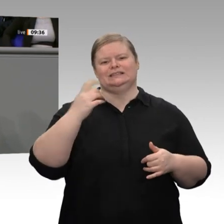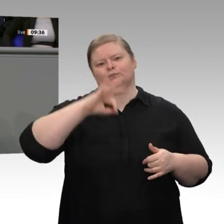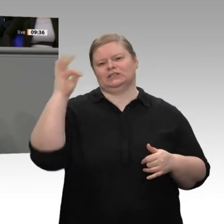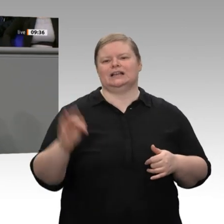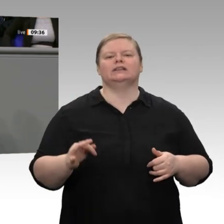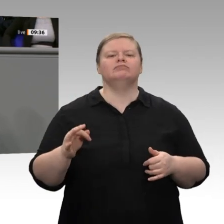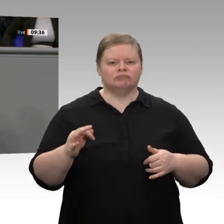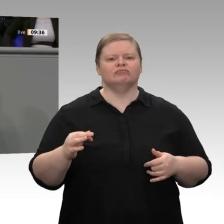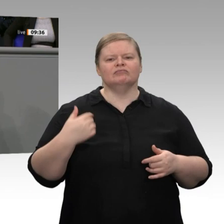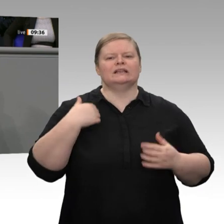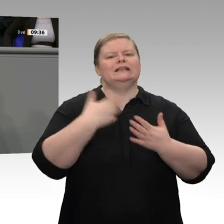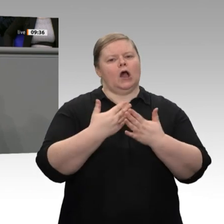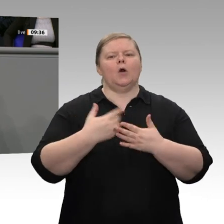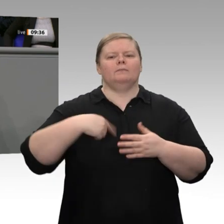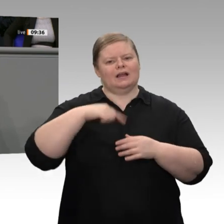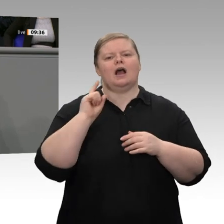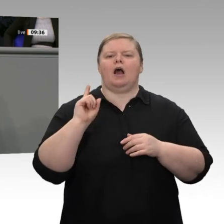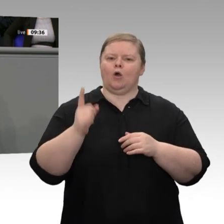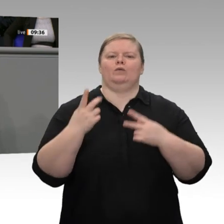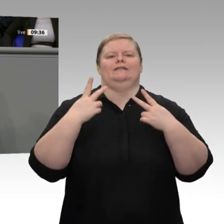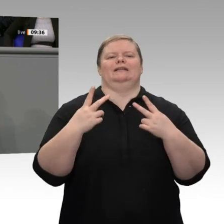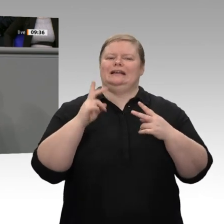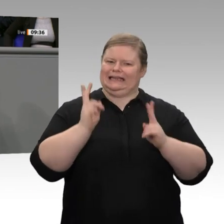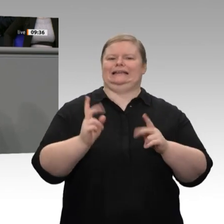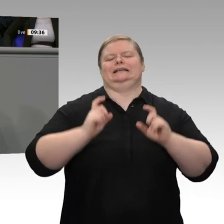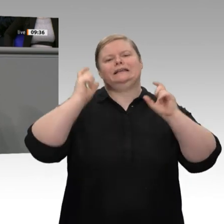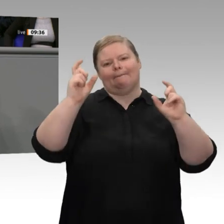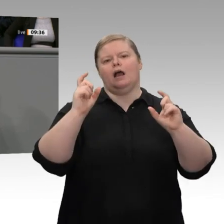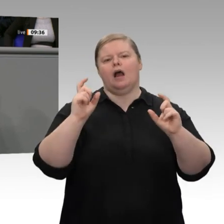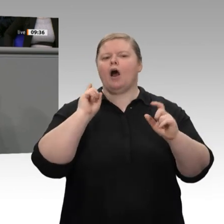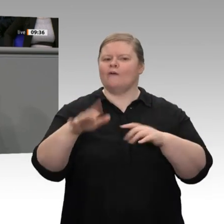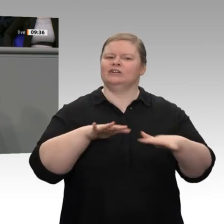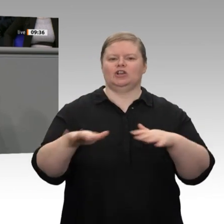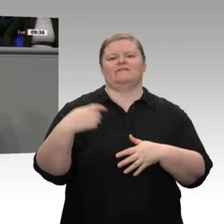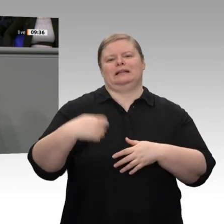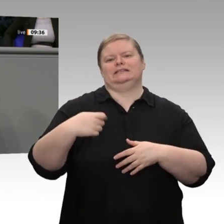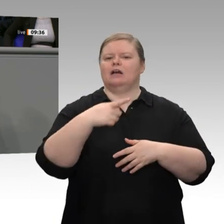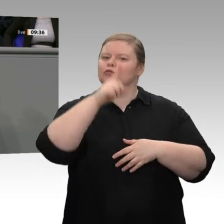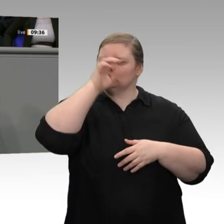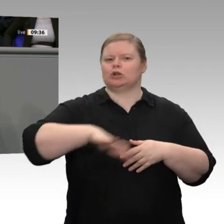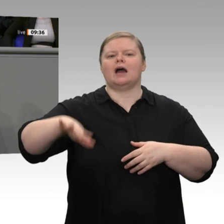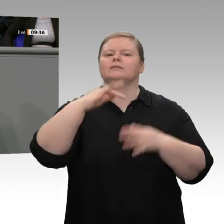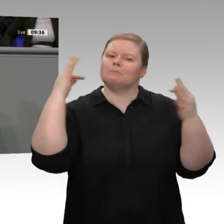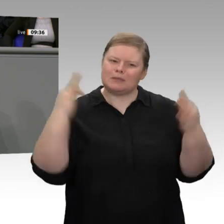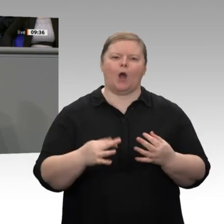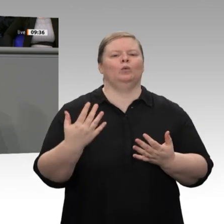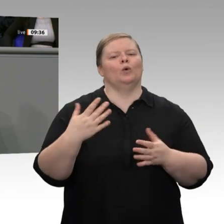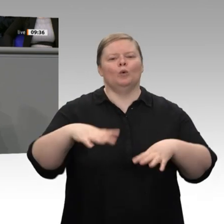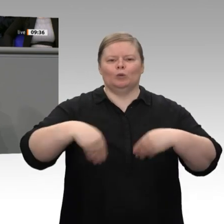Ich finde - auch das wurde richtigerweise vom Wirtschaftsminister angesprochen -, dass Deutschland eine Unternehmensteuerreform braucht. Dieses Land lebt vom Mittelstand.